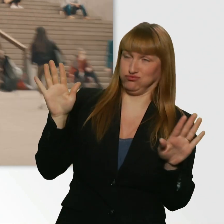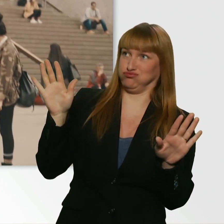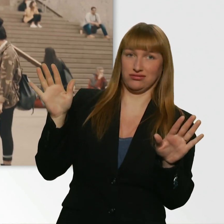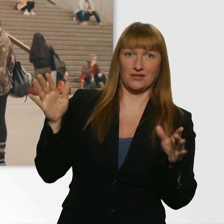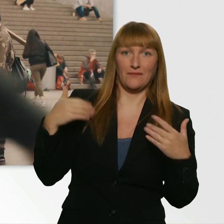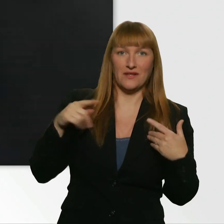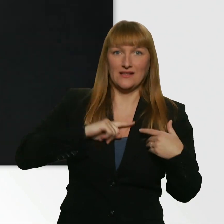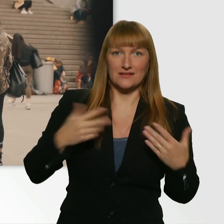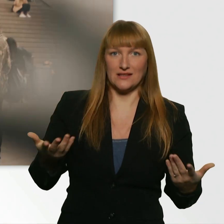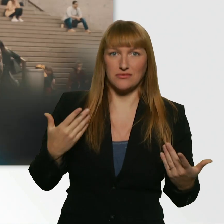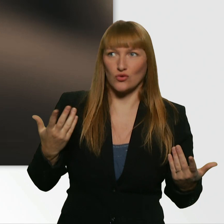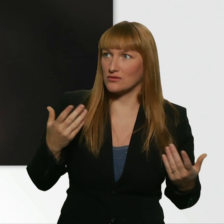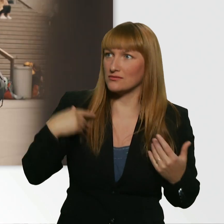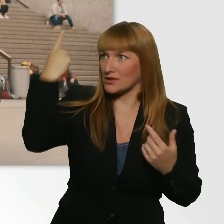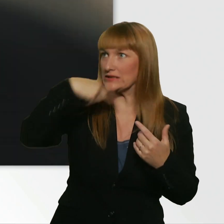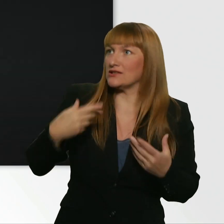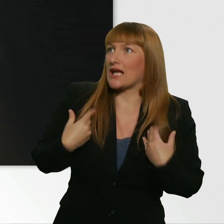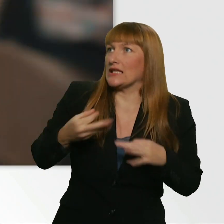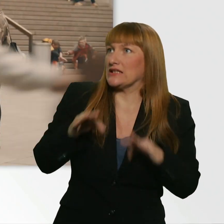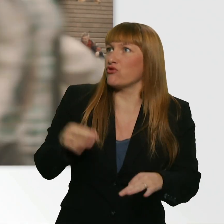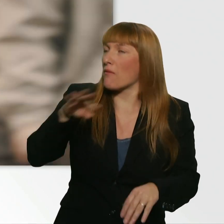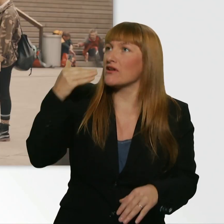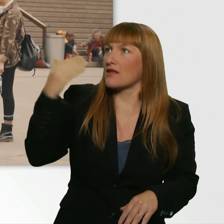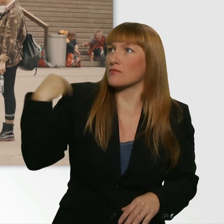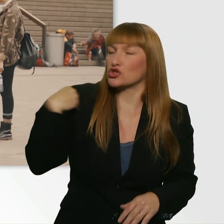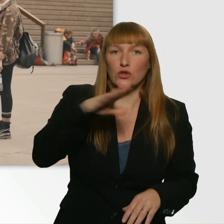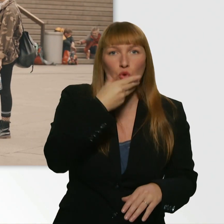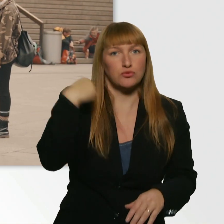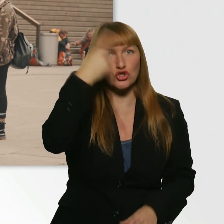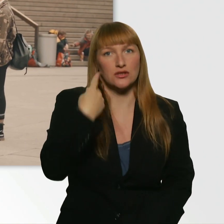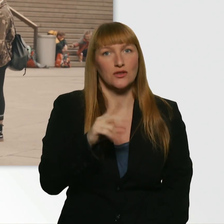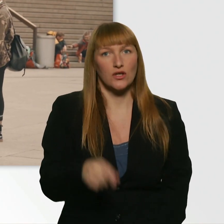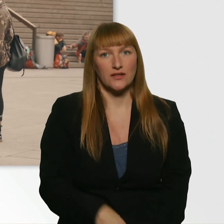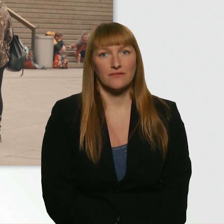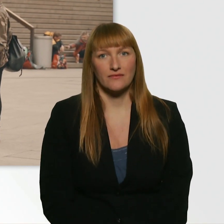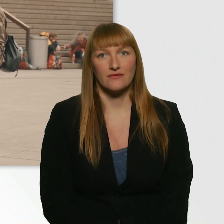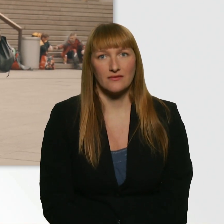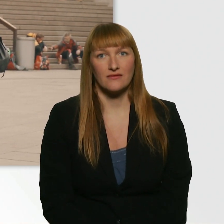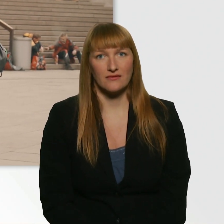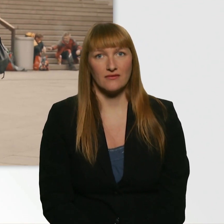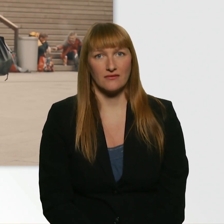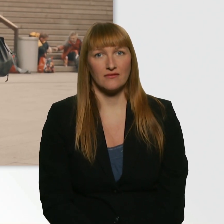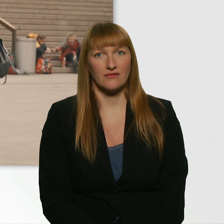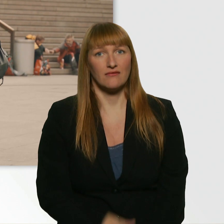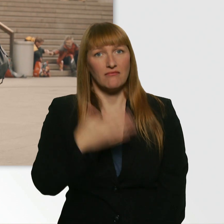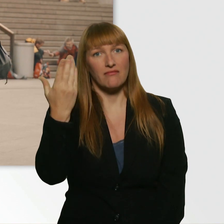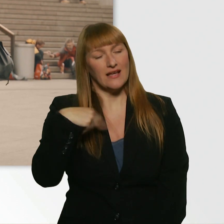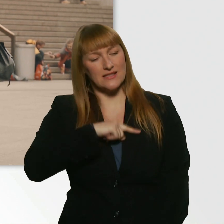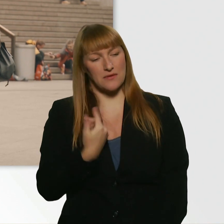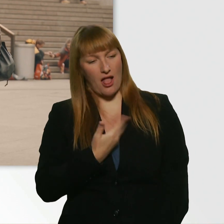Aber voll lieb, dass du so einfach zu mir kommst. Danke schön. - Das musste ich mal loswerden. Bevor ich geh, habe ich gesagt, sagst du das lieber. - Danke schön.